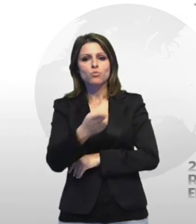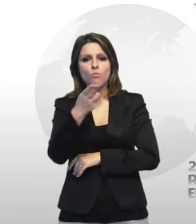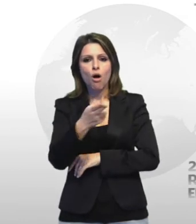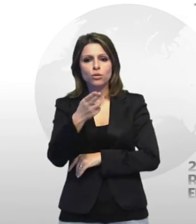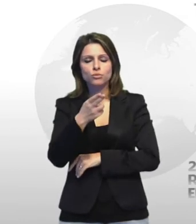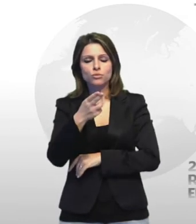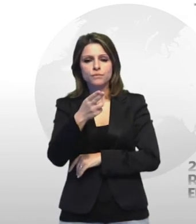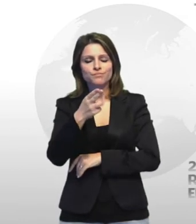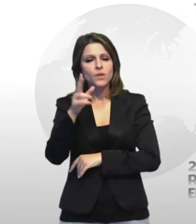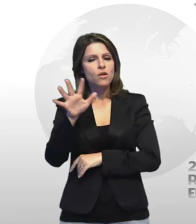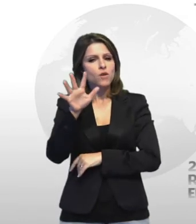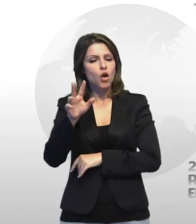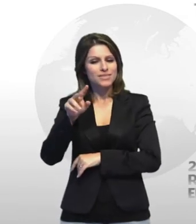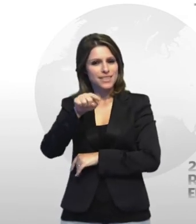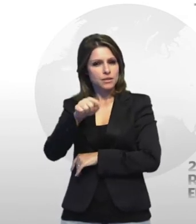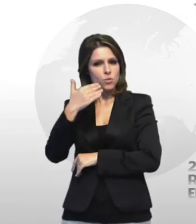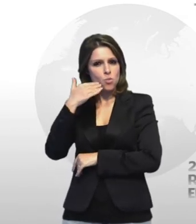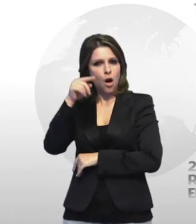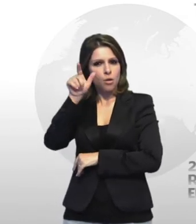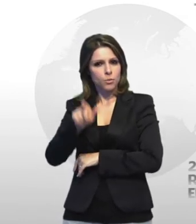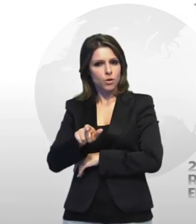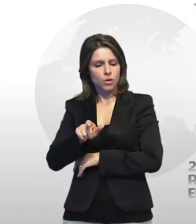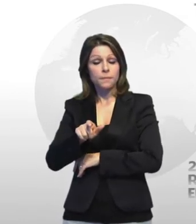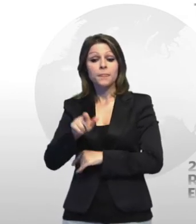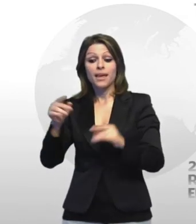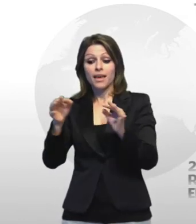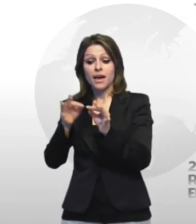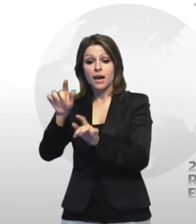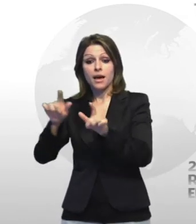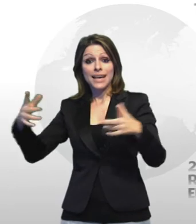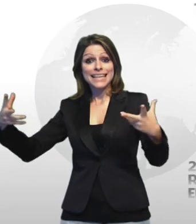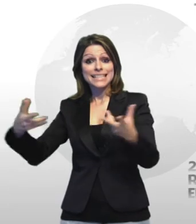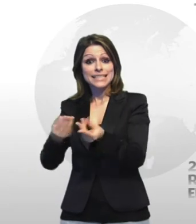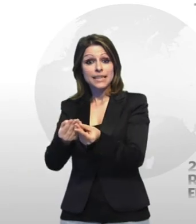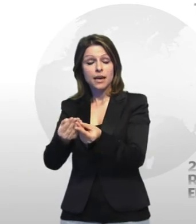probabilmente il ventisettenne e rimasto folgorato mentre cercava insieme ad